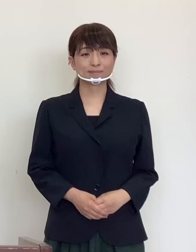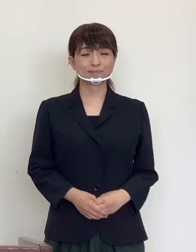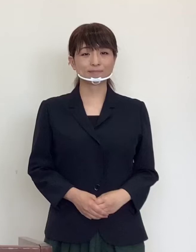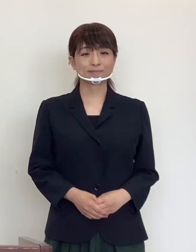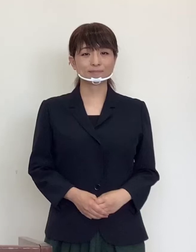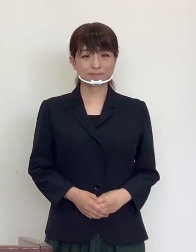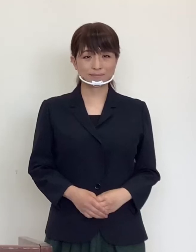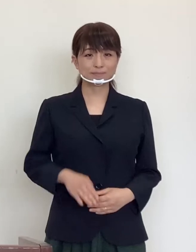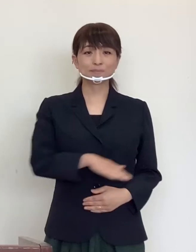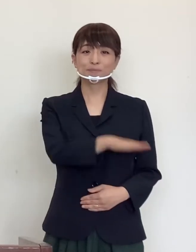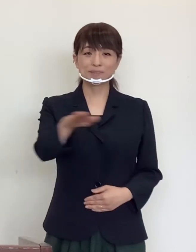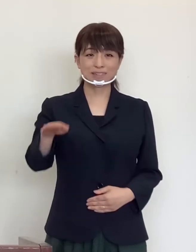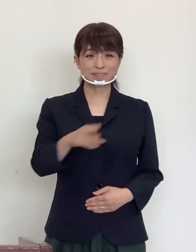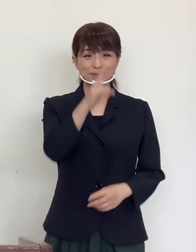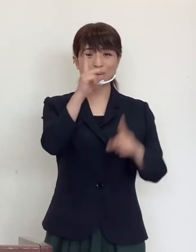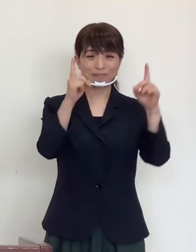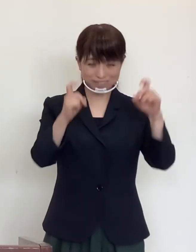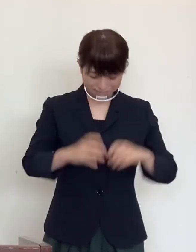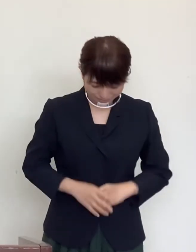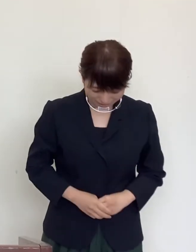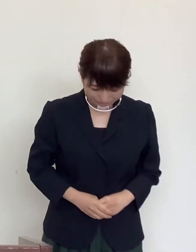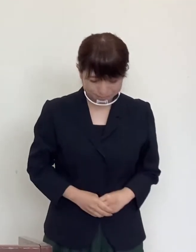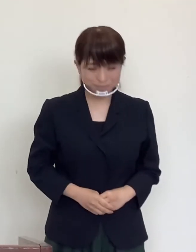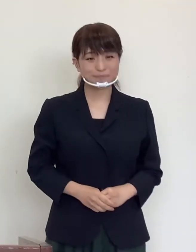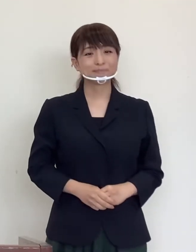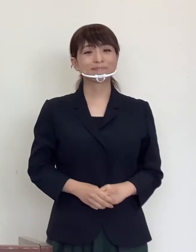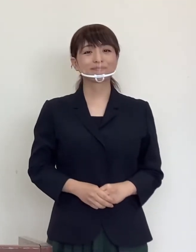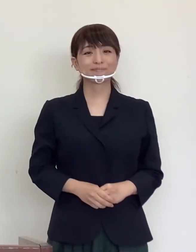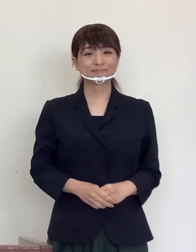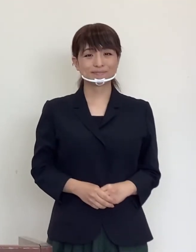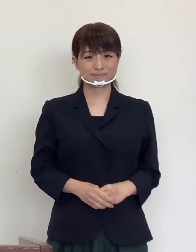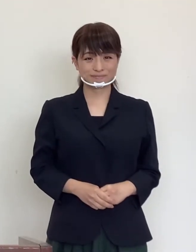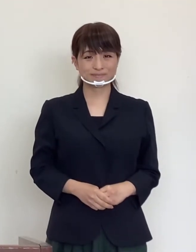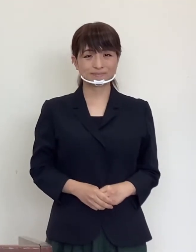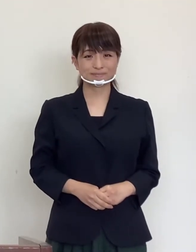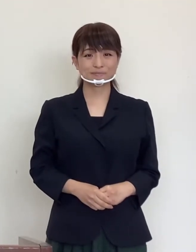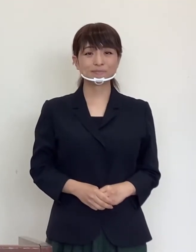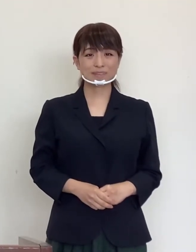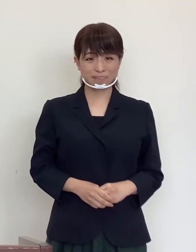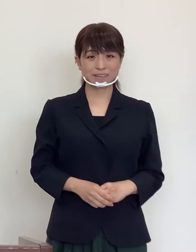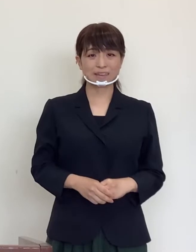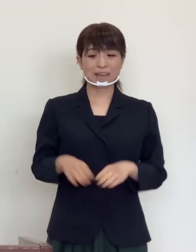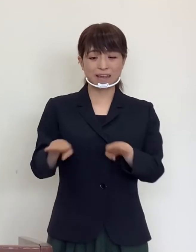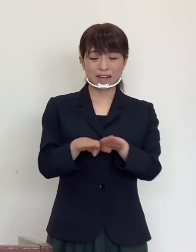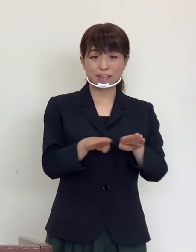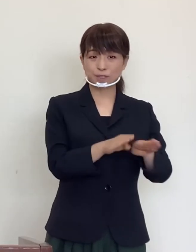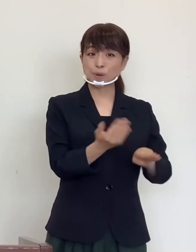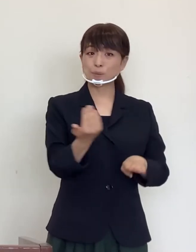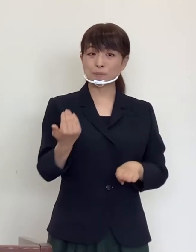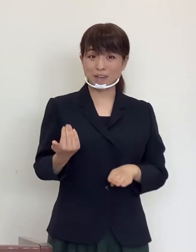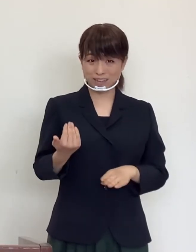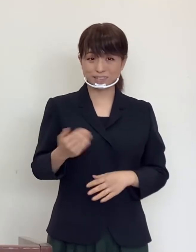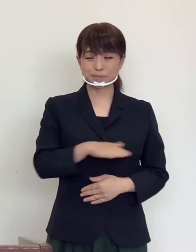皆様 こんにちは 連休を前に皆様に一言 申し上げ ます